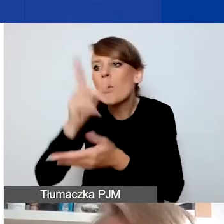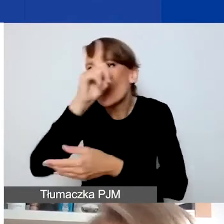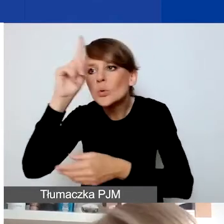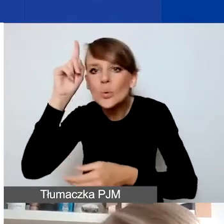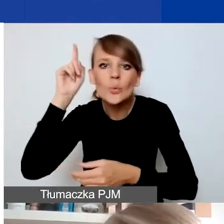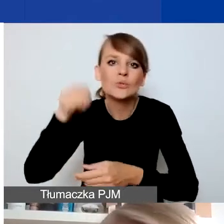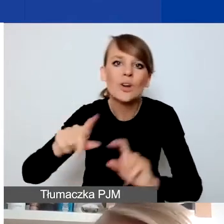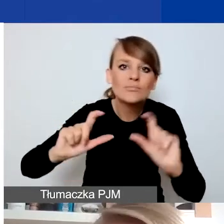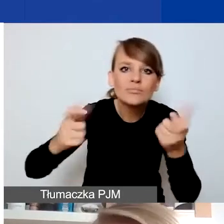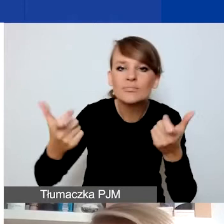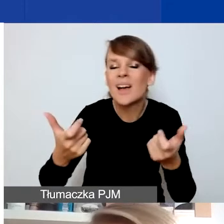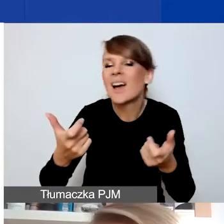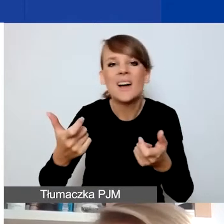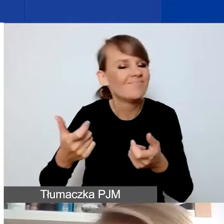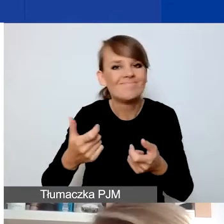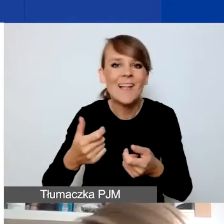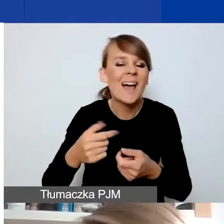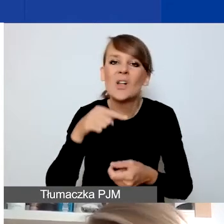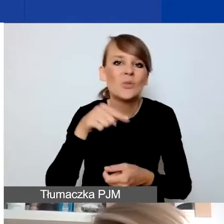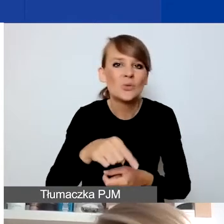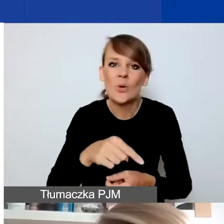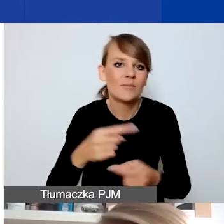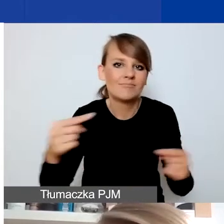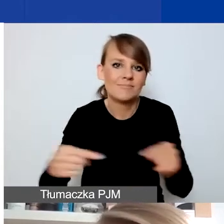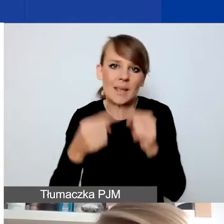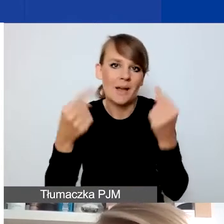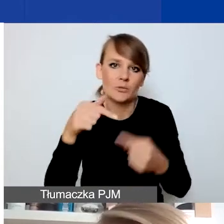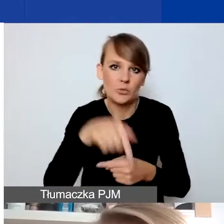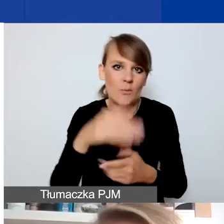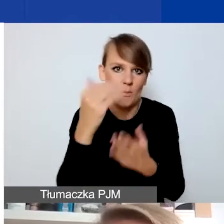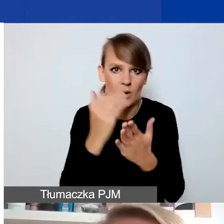nie leżą raczej w zakresie zainteresowań naszego programu.